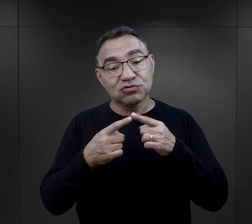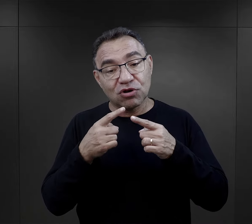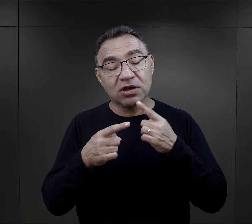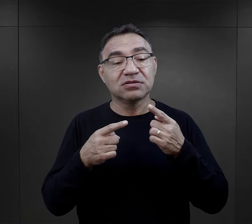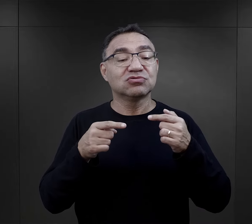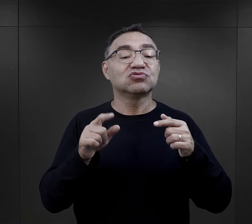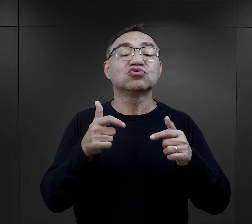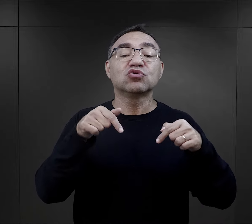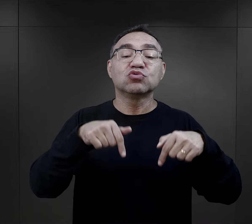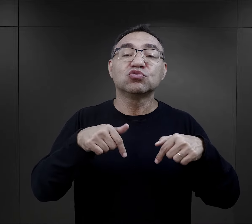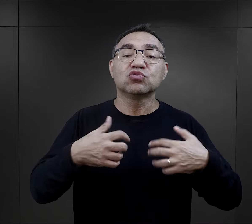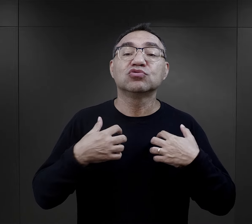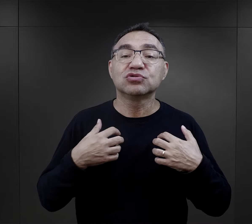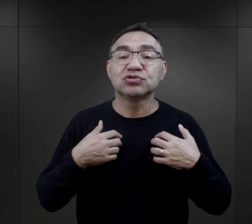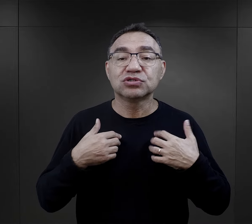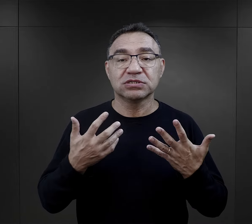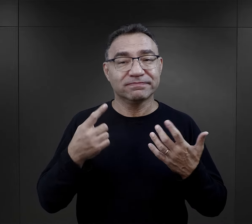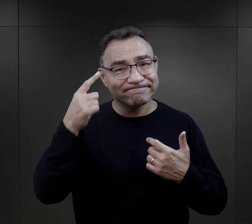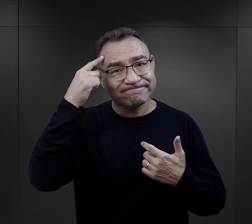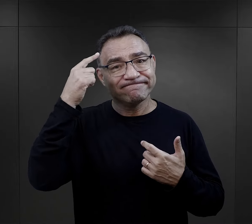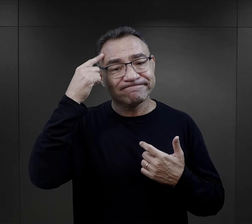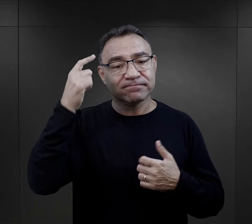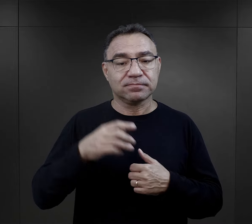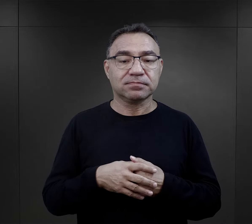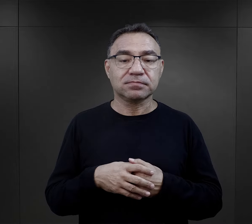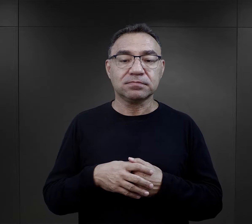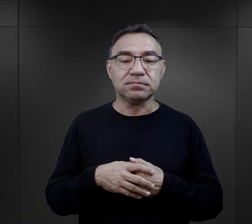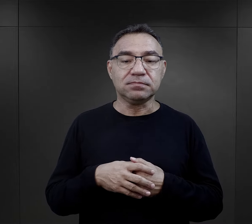odnoszące się do tego, z czym więźniarki się stykały.